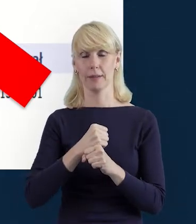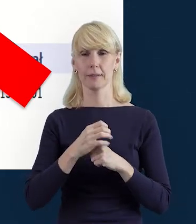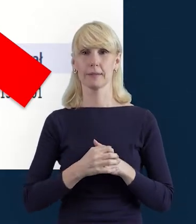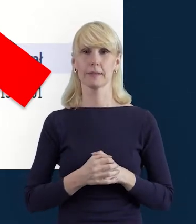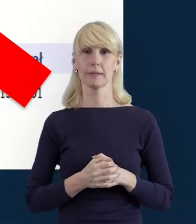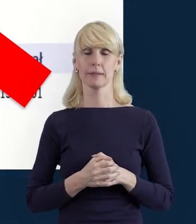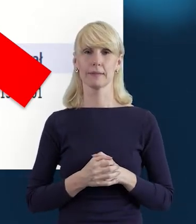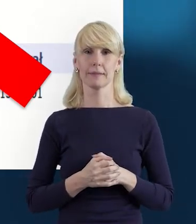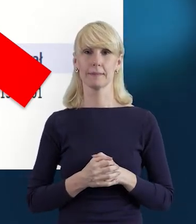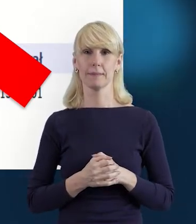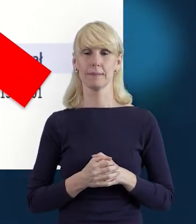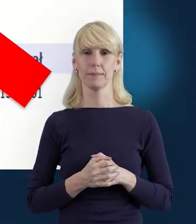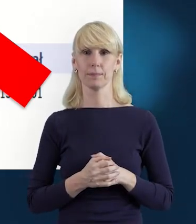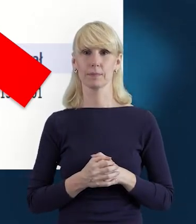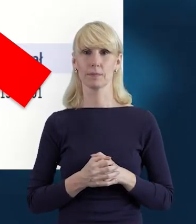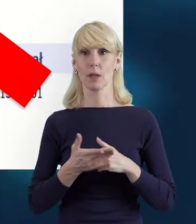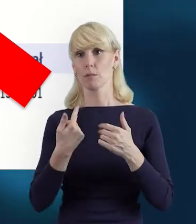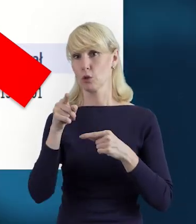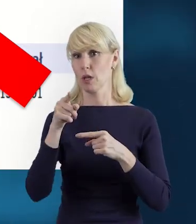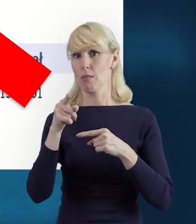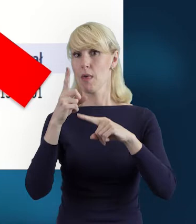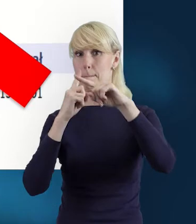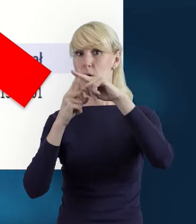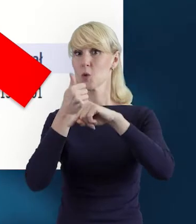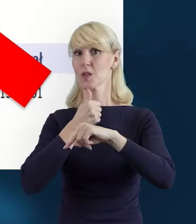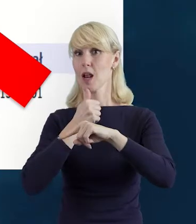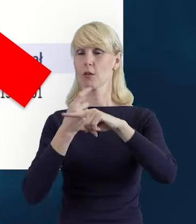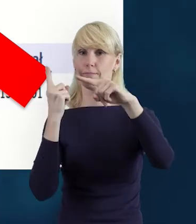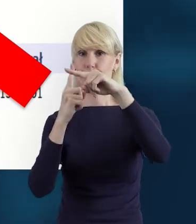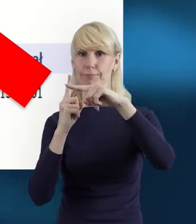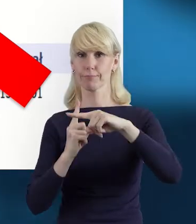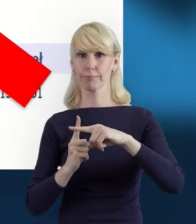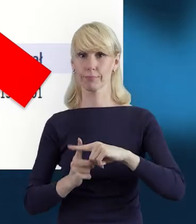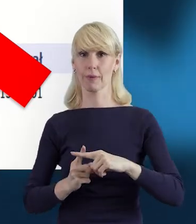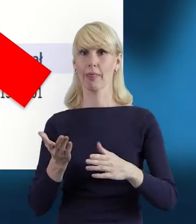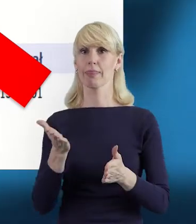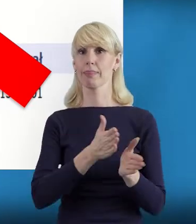Przez dodanie, przez plusik możemy dodać kolejne stanowiska.